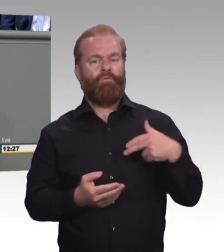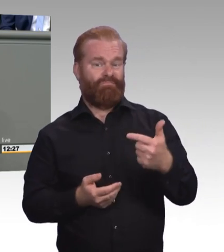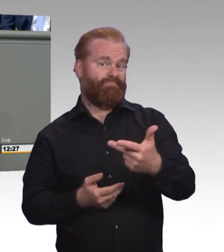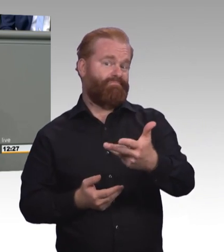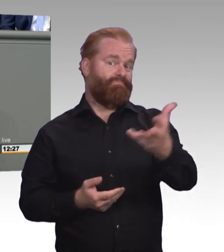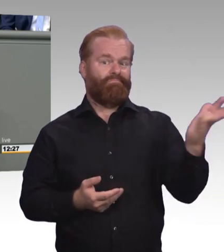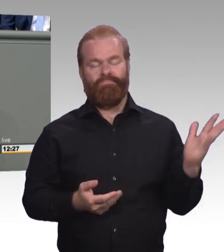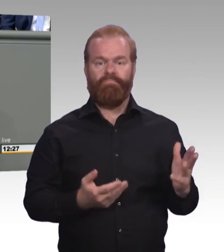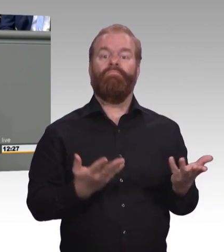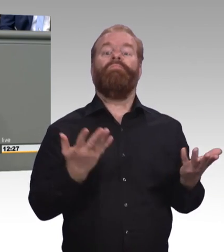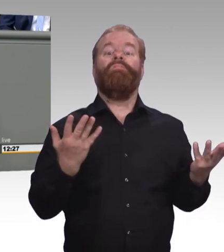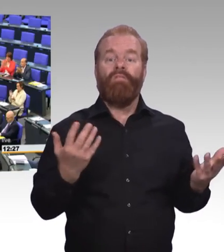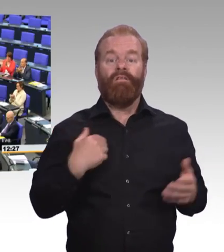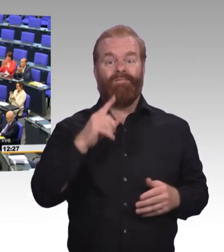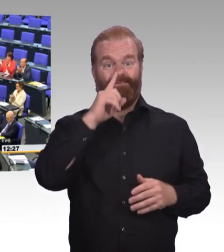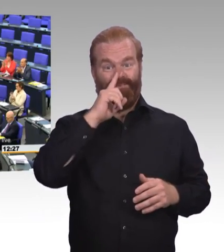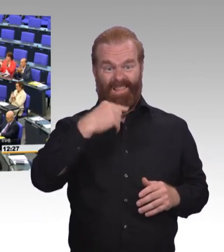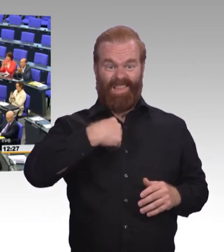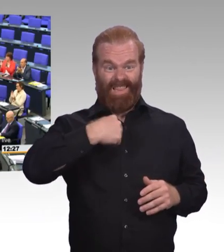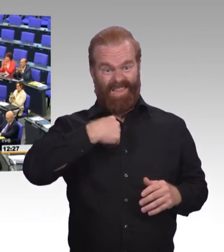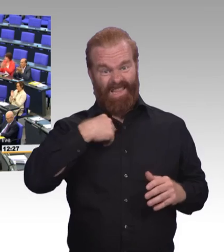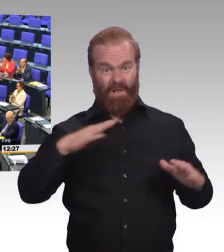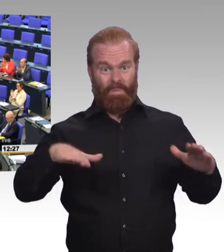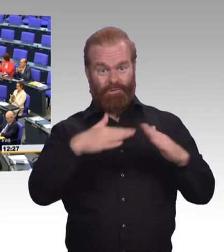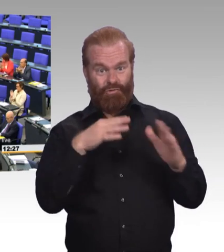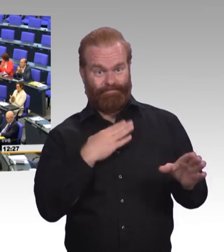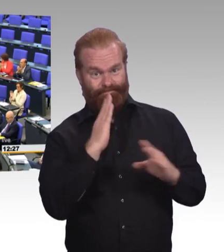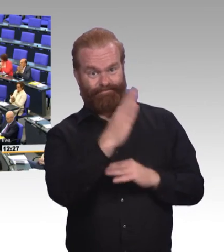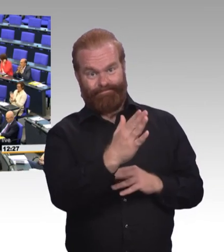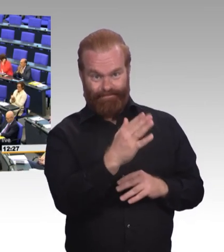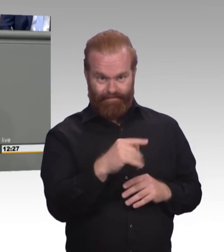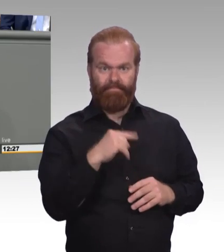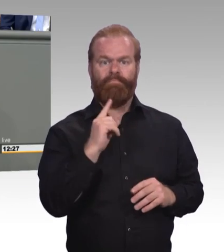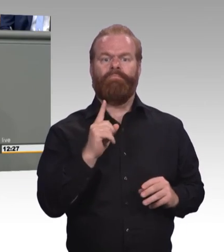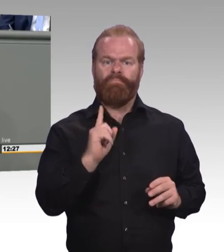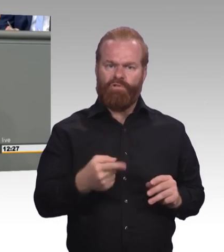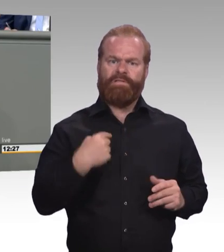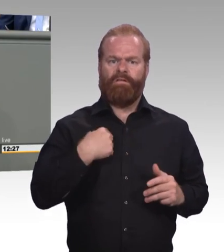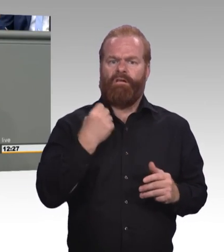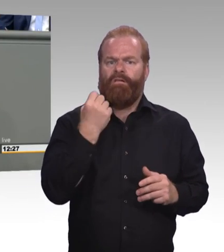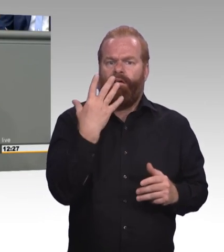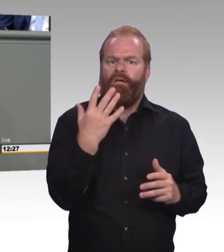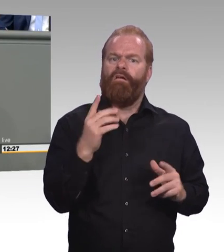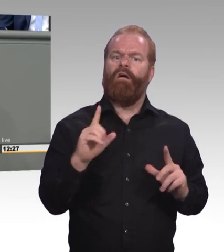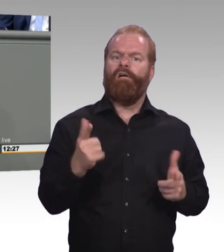(Beifall) Unsere Ministerin hat die neuen Abschlussbezeichnungen